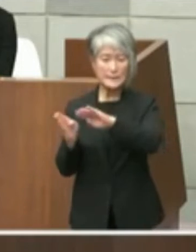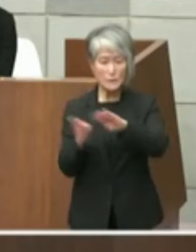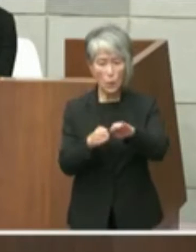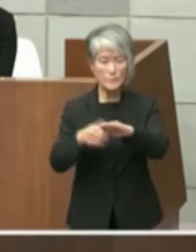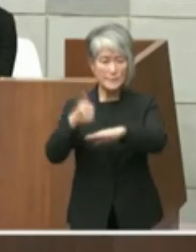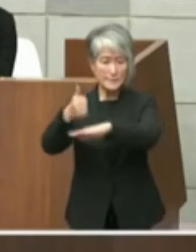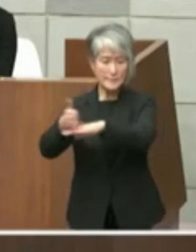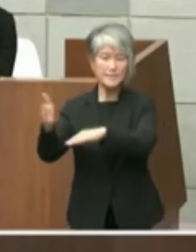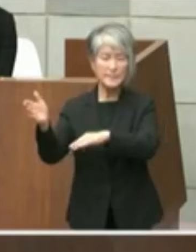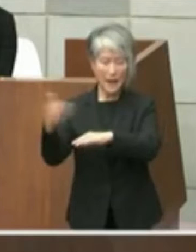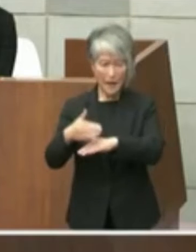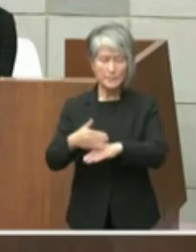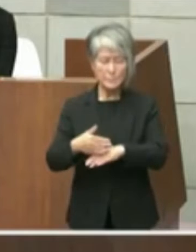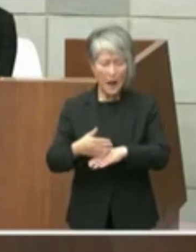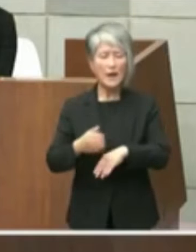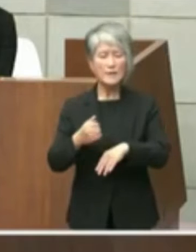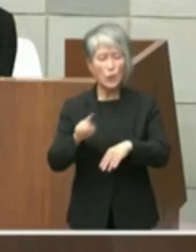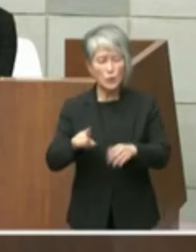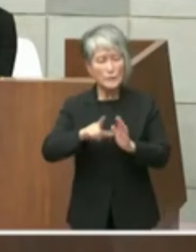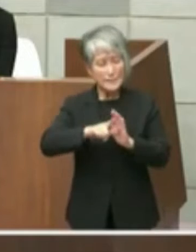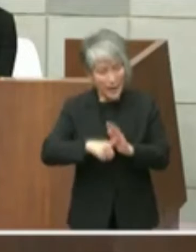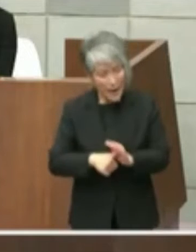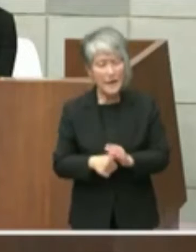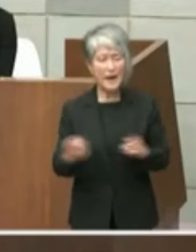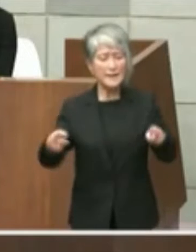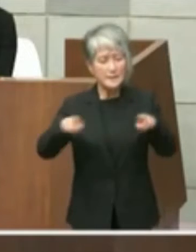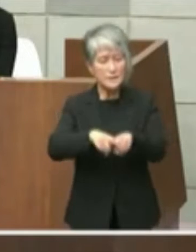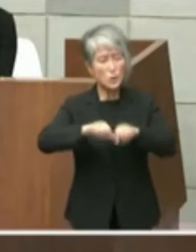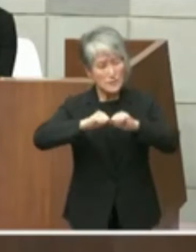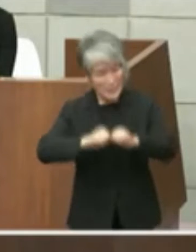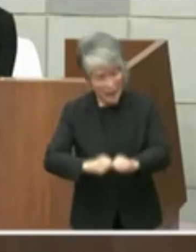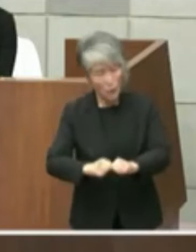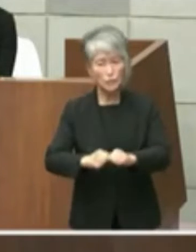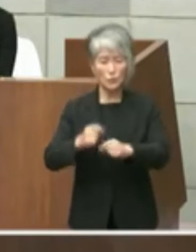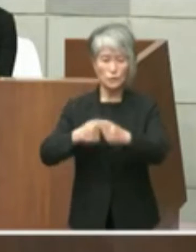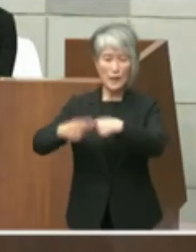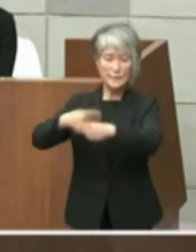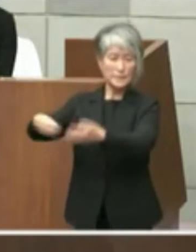あろうと強い働きかけも正直いただきまし て私の方が分かりましたという形で提案を